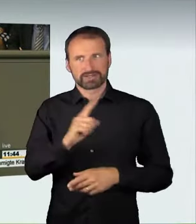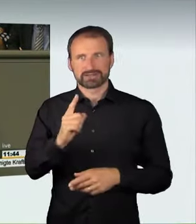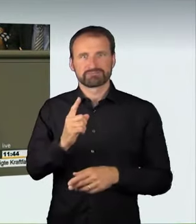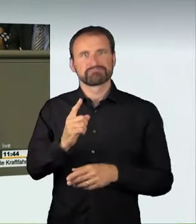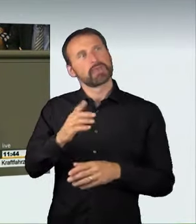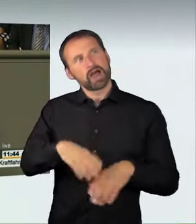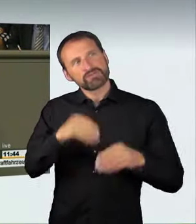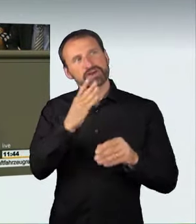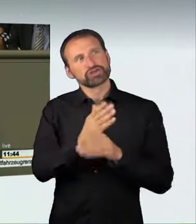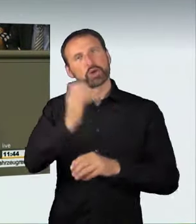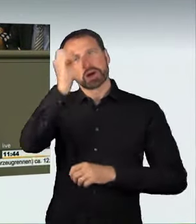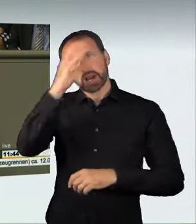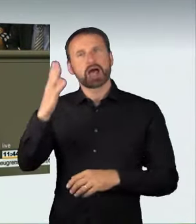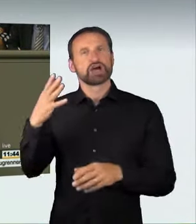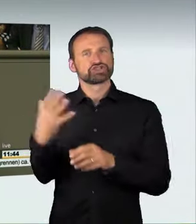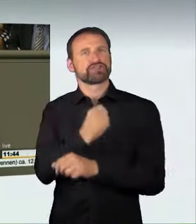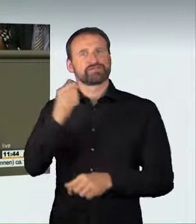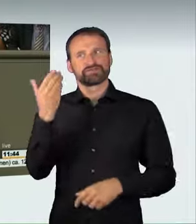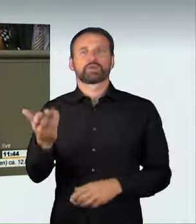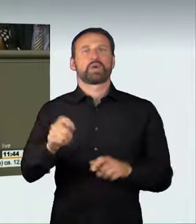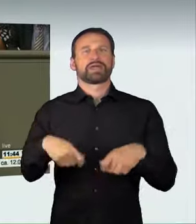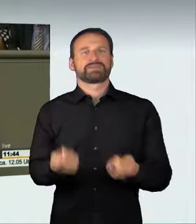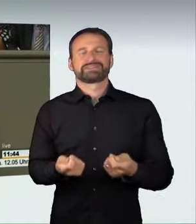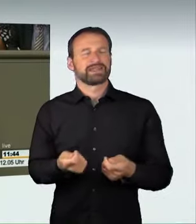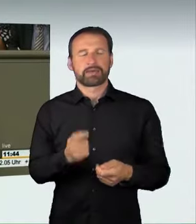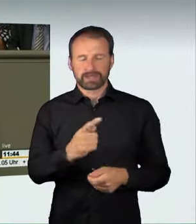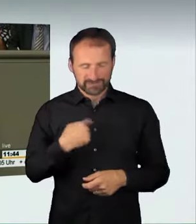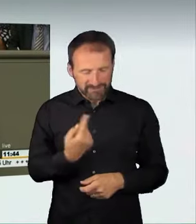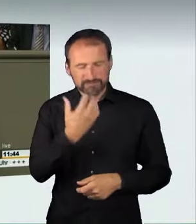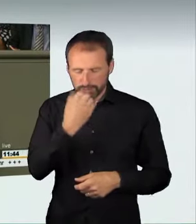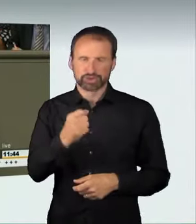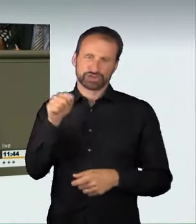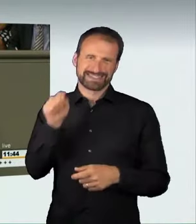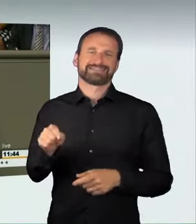Das ist aber ein Kernanliegen von uns, weil wir schon im Vorfeld